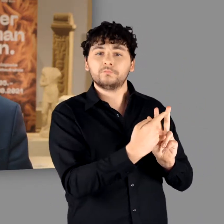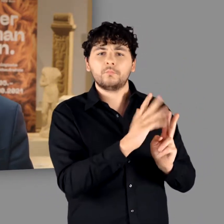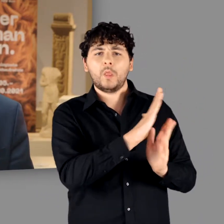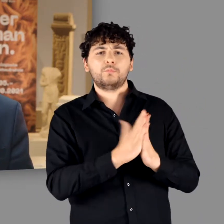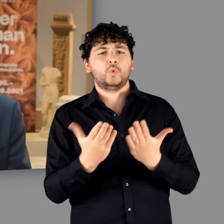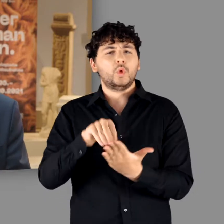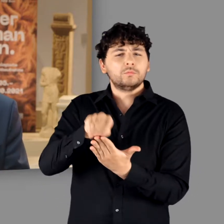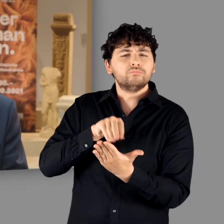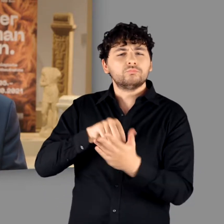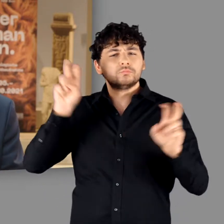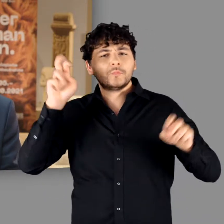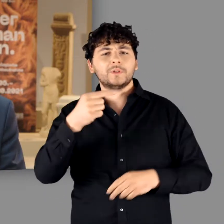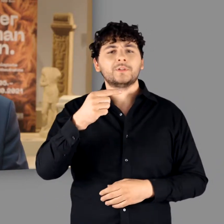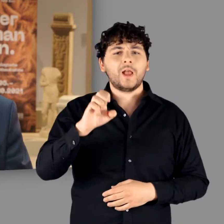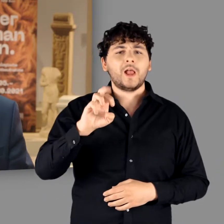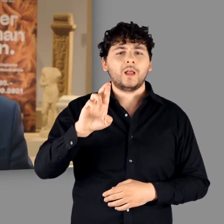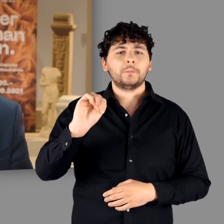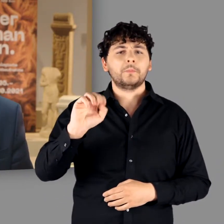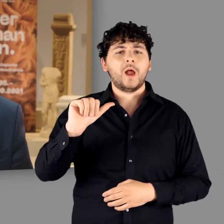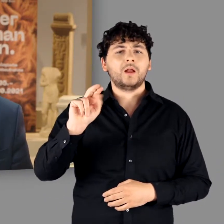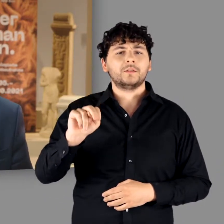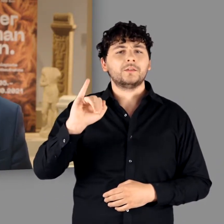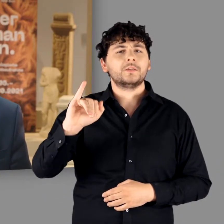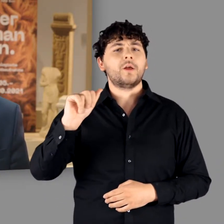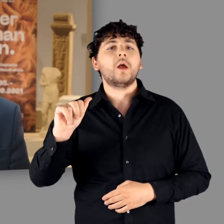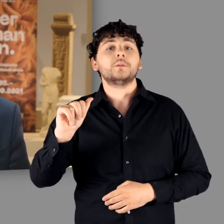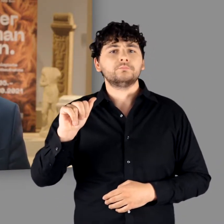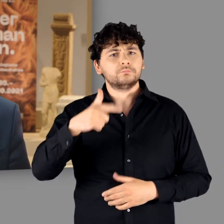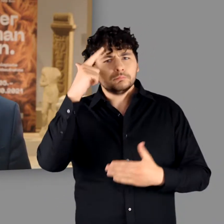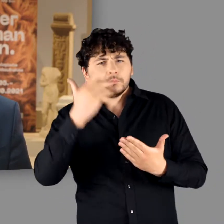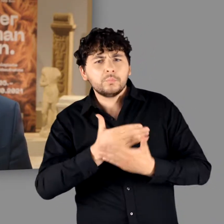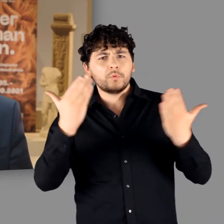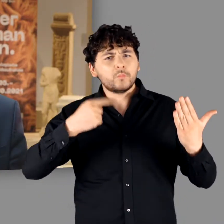Dabei ist gerade eine seiner Schriften, nämlich die Germania, für die zahlreichen